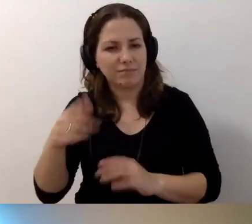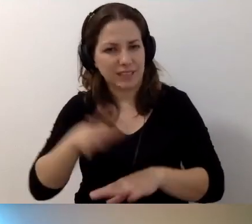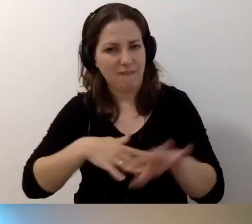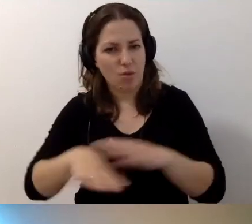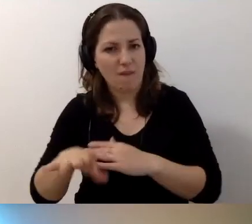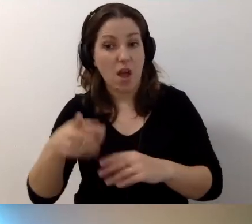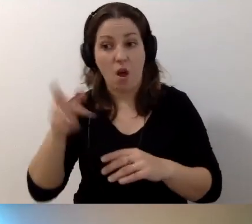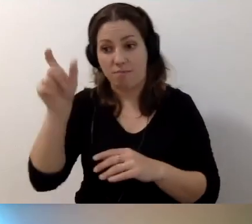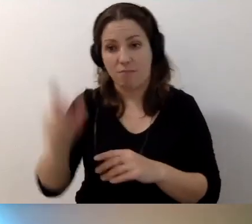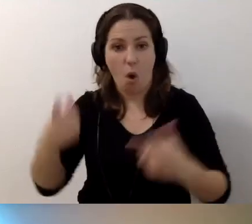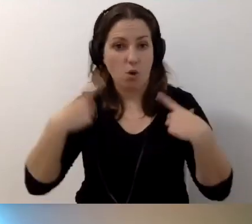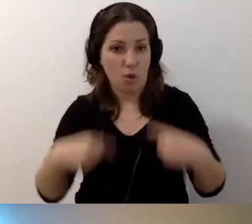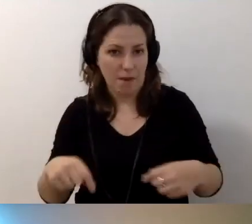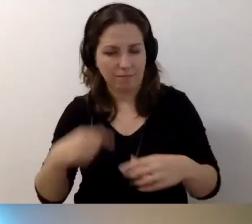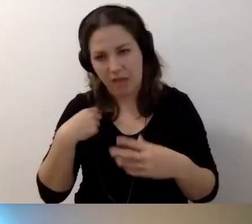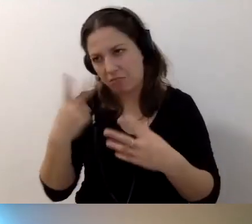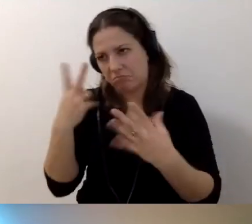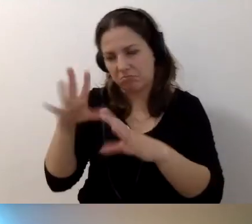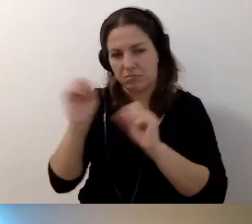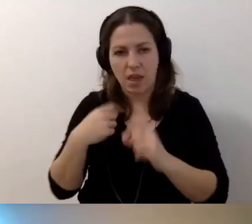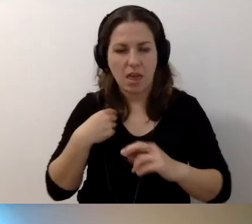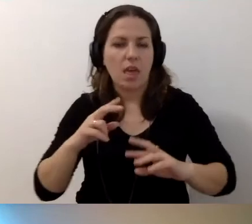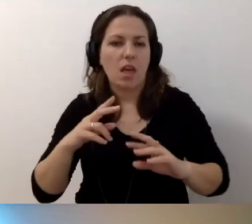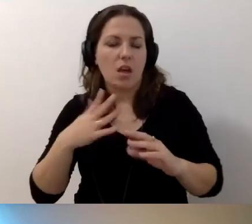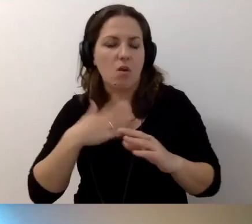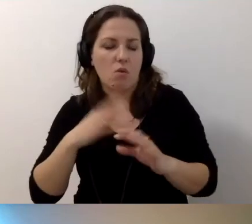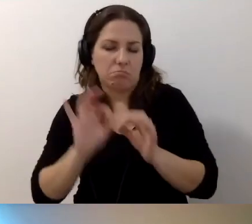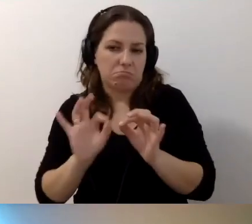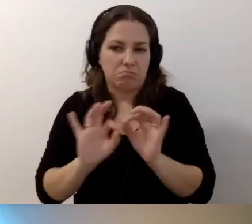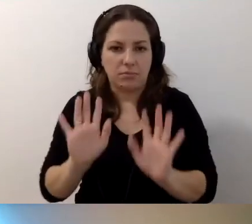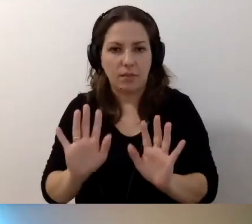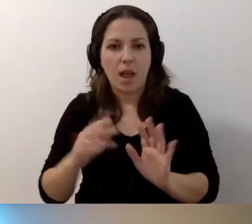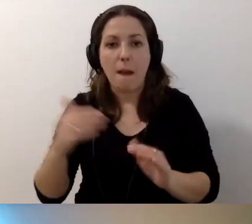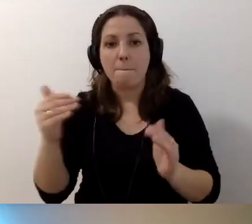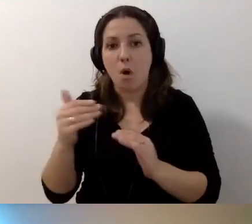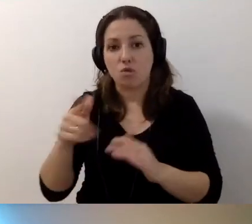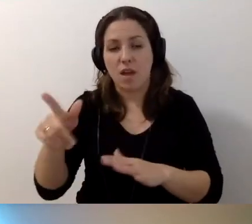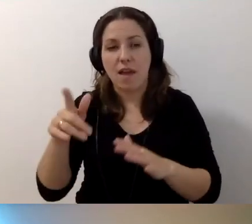Czyli mamy osobę, tak to interpretuję, która być może jeszcze za wiele nie wie,